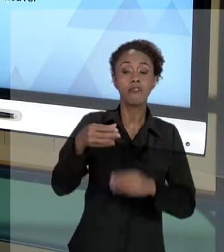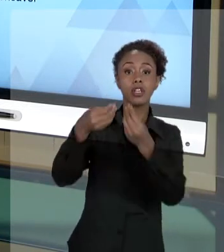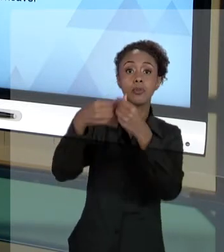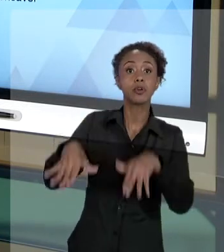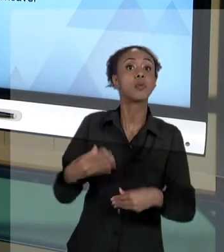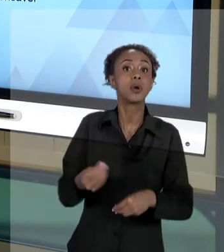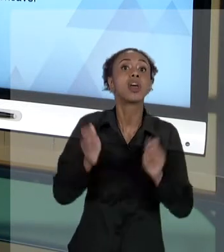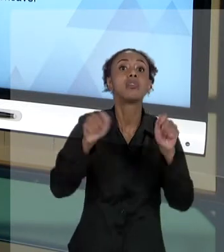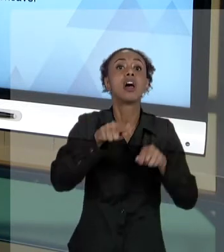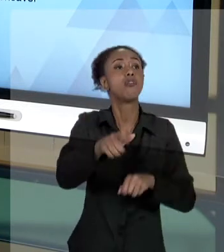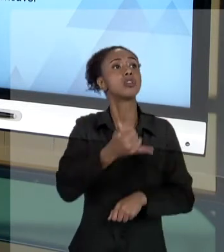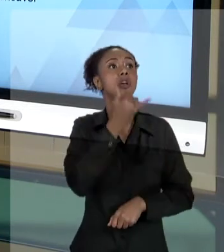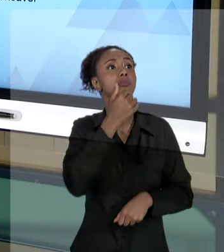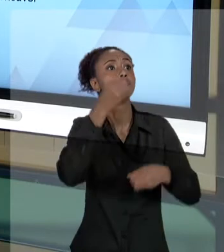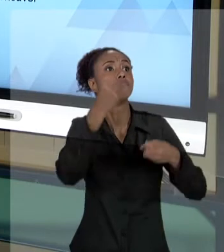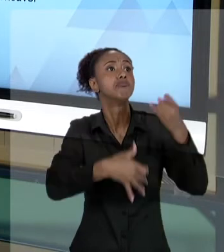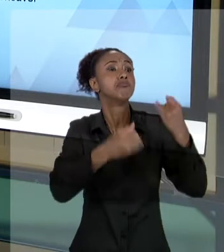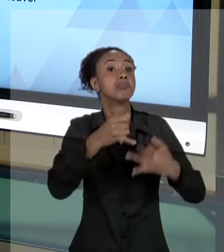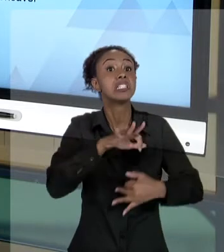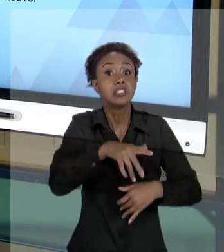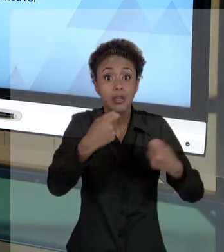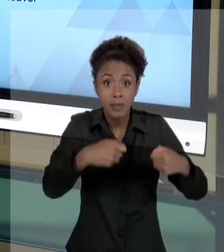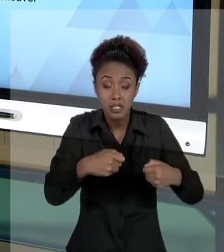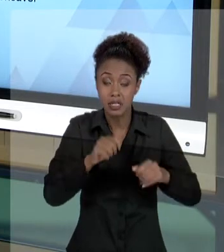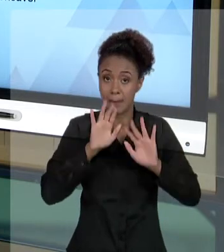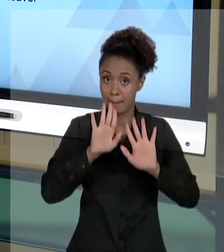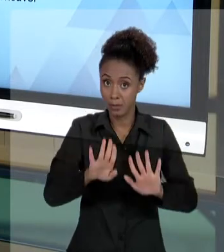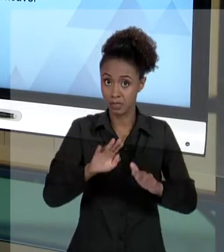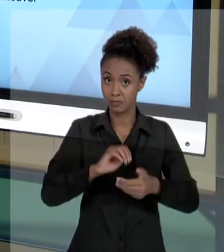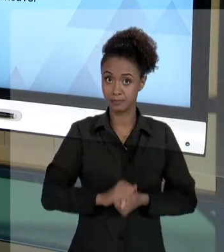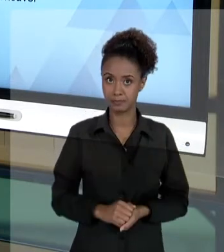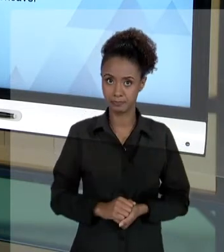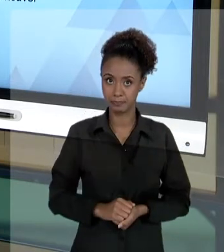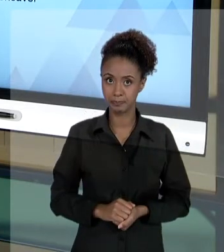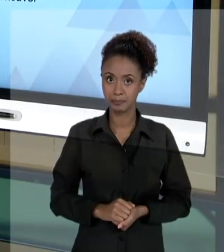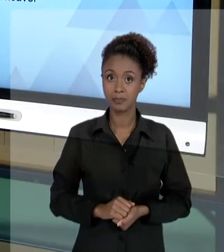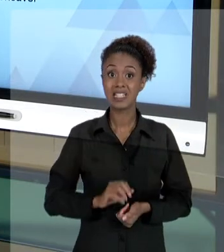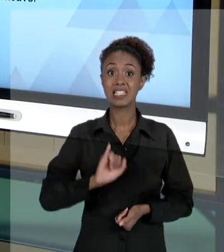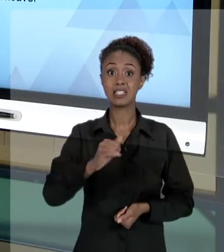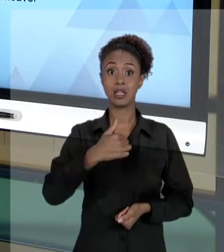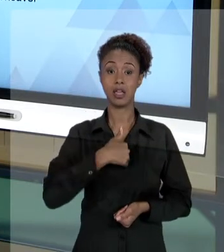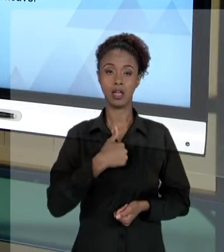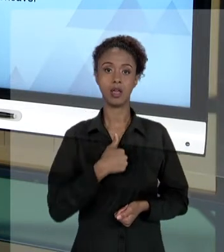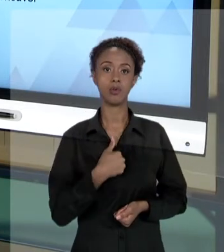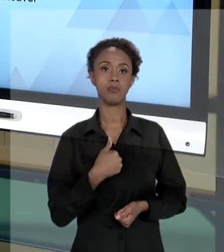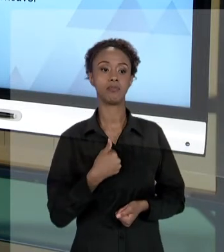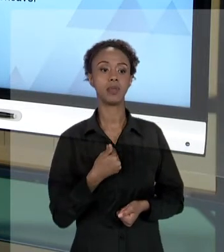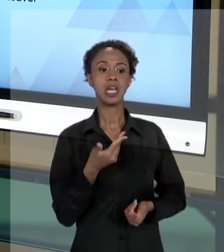OS SEUS ATOS, SE NECESSÁRIO. AGORA, SE EU SOU UM USUÁRIO DO SERVIÇO E ME SINTO PREJUDICADO POR UMA